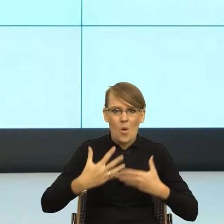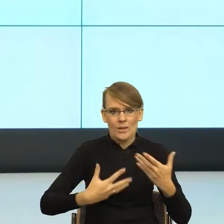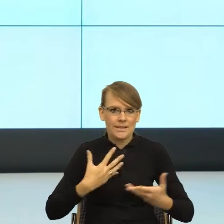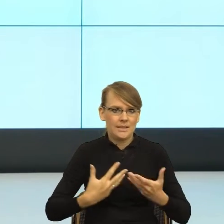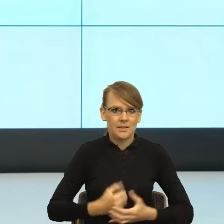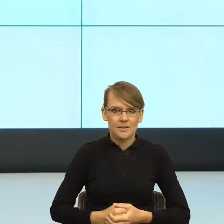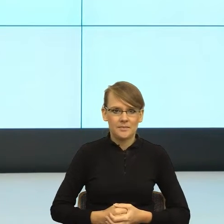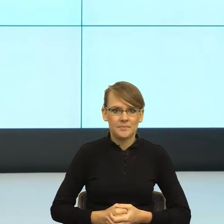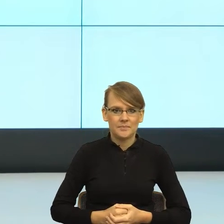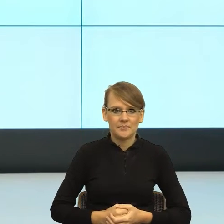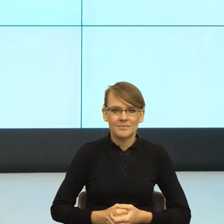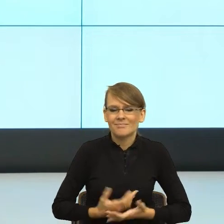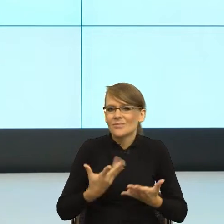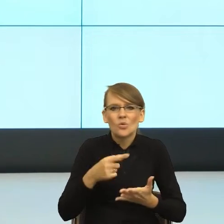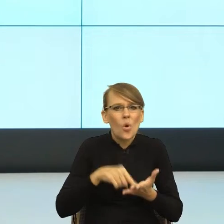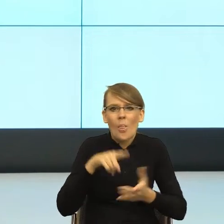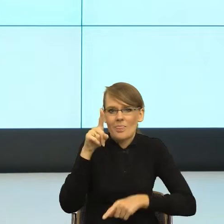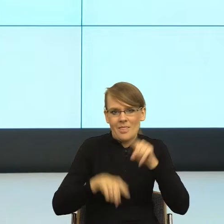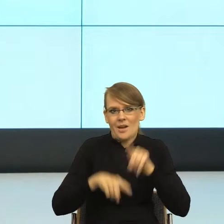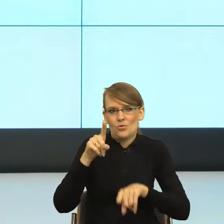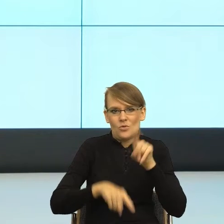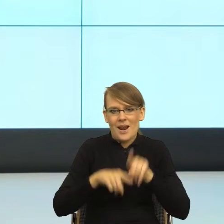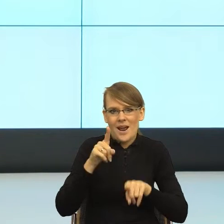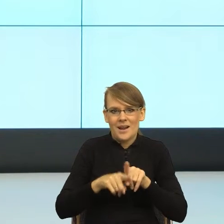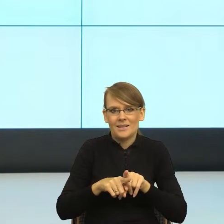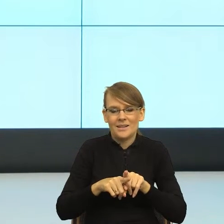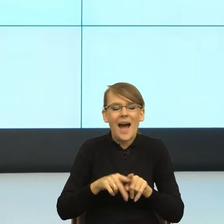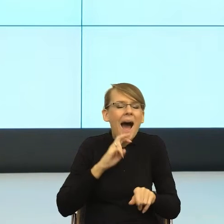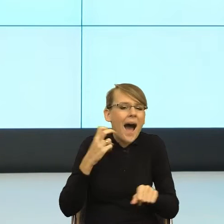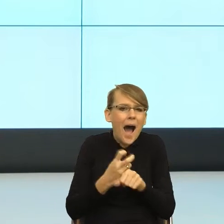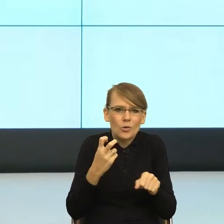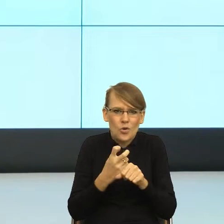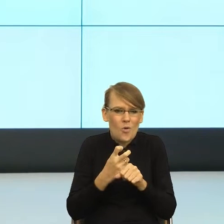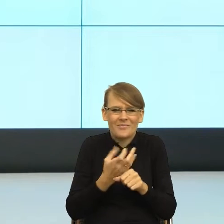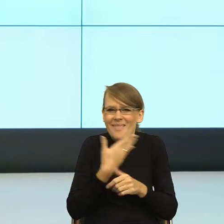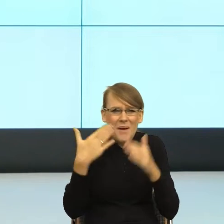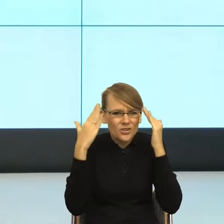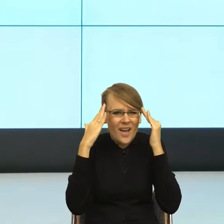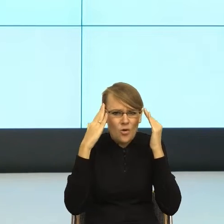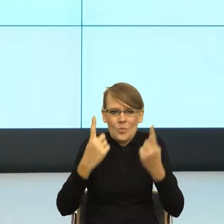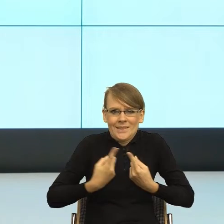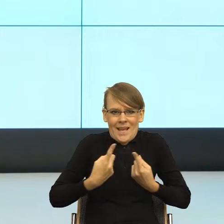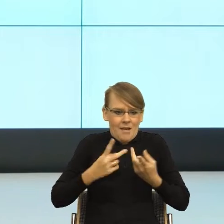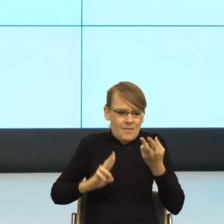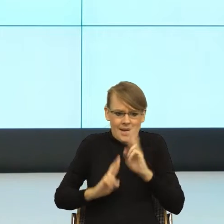to jest nasza naturalna przedwerbalna, automatyczna, nieświadoma reakcja na sytuację. W momencie, kiedy widzimy długie